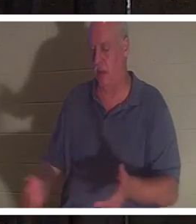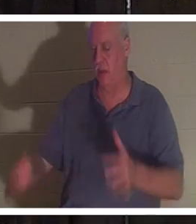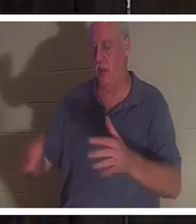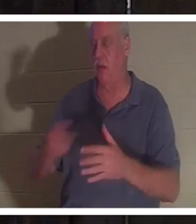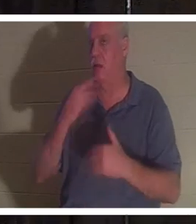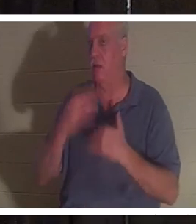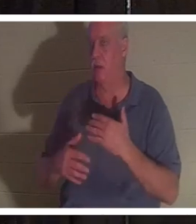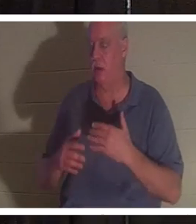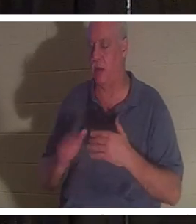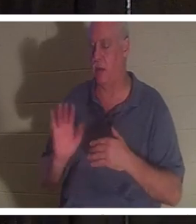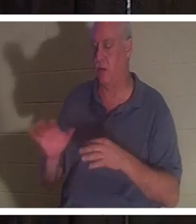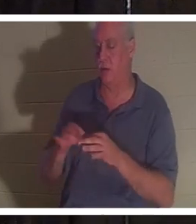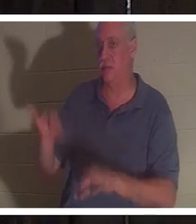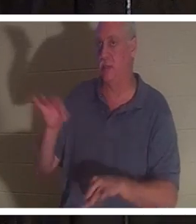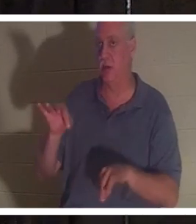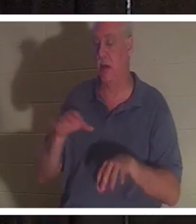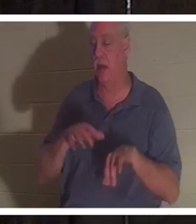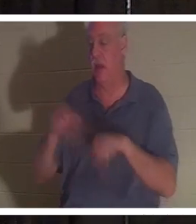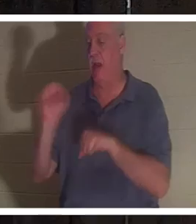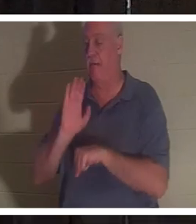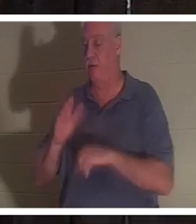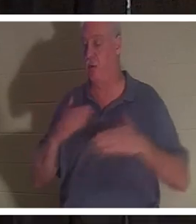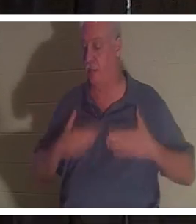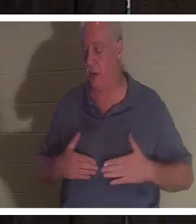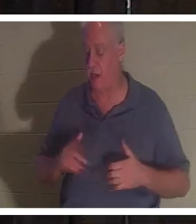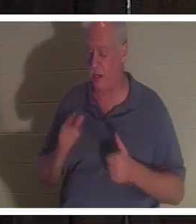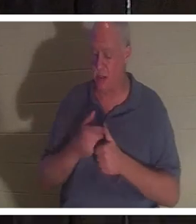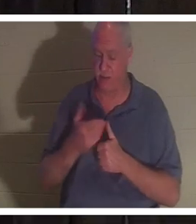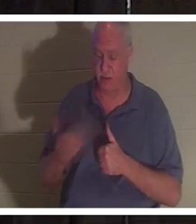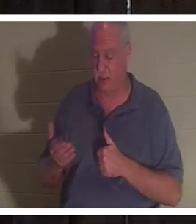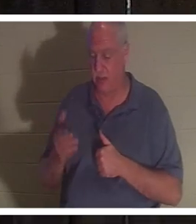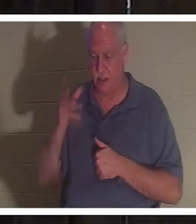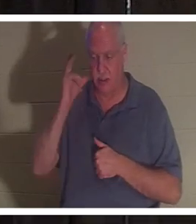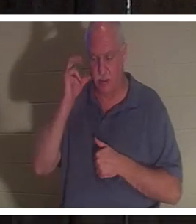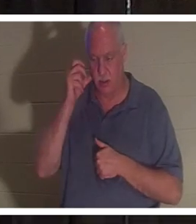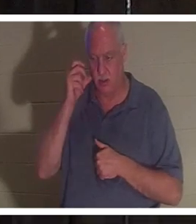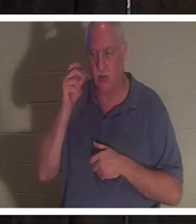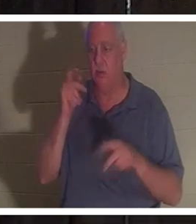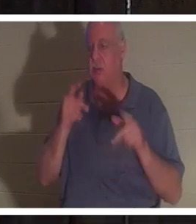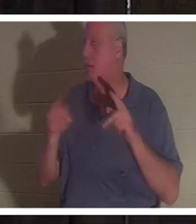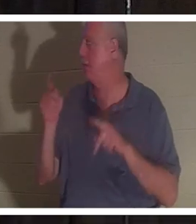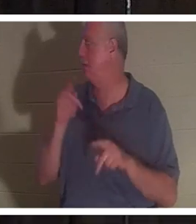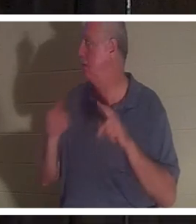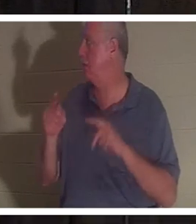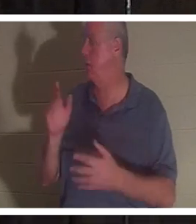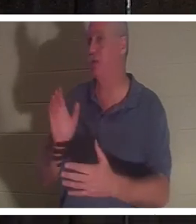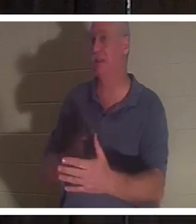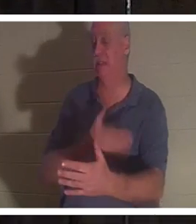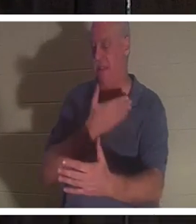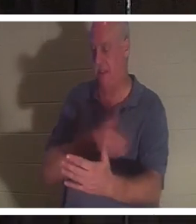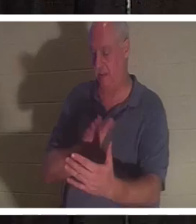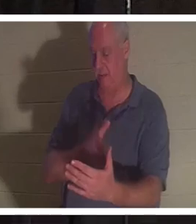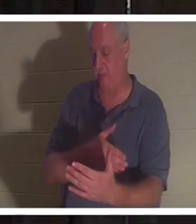उसके शरीर से निकल गई। उन्होंने कहा कि सबसे पहले उन्होंने लोगों को गाते हुए सुना। उसने दोस्तों और रिश्तेदारों को देखा